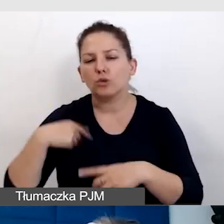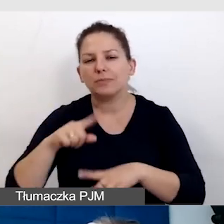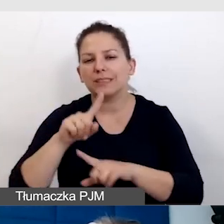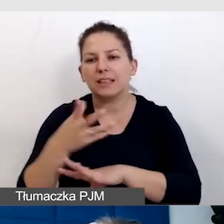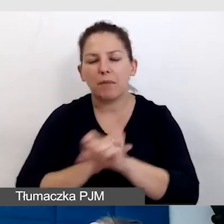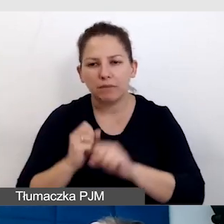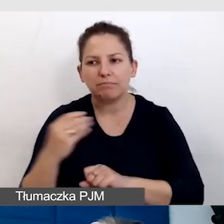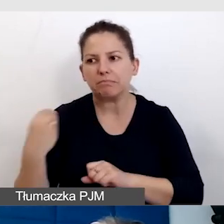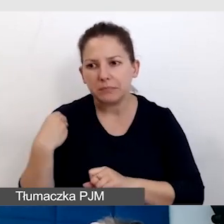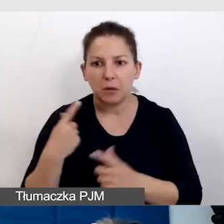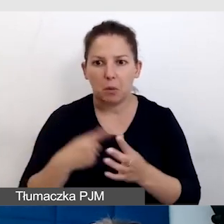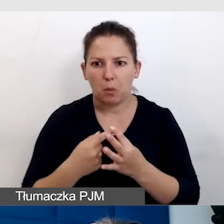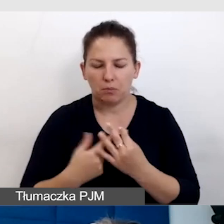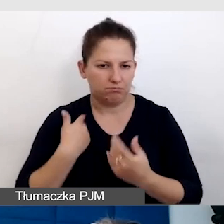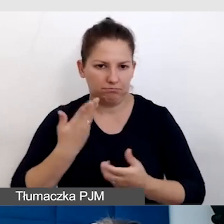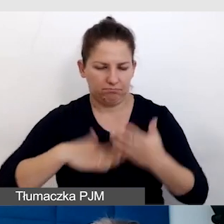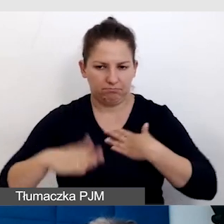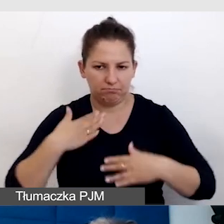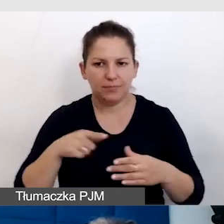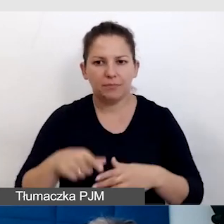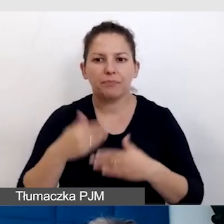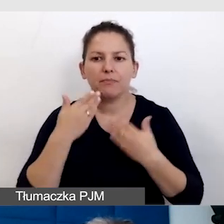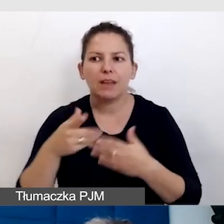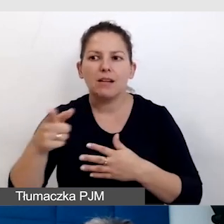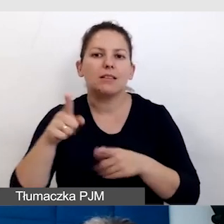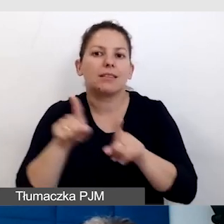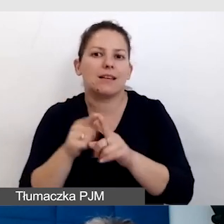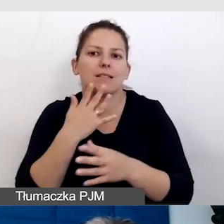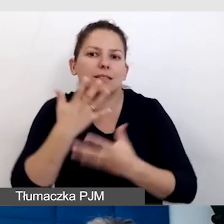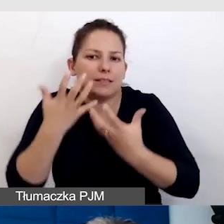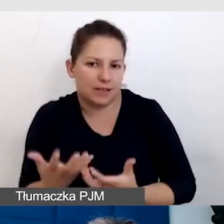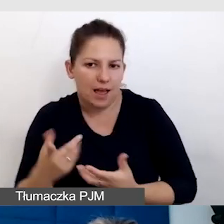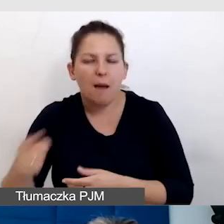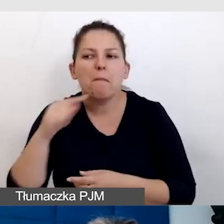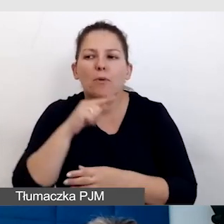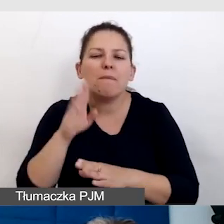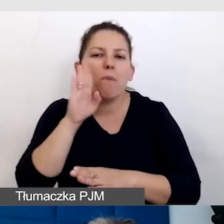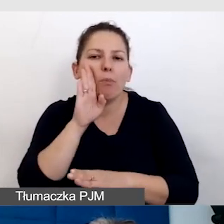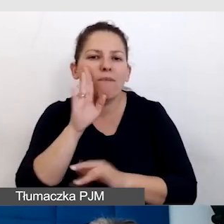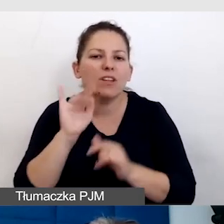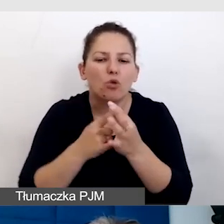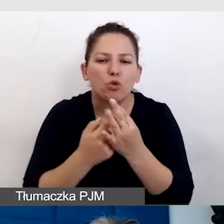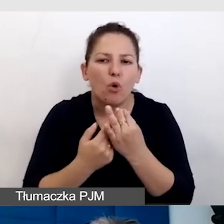bo to też wskazuje na to, że im też zależy i najlepiej potrafią nam podpowiedzieć, co mamy robić,